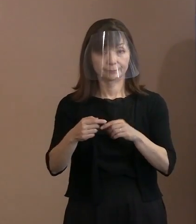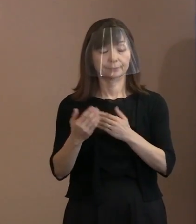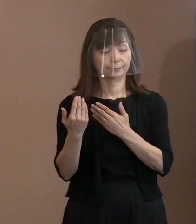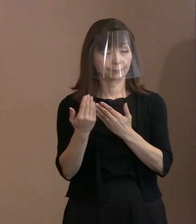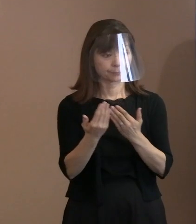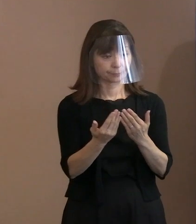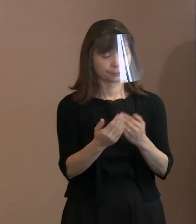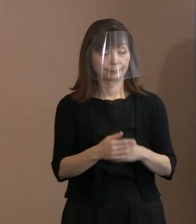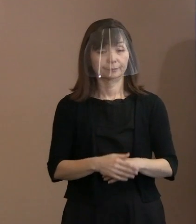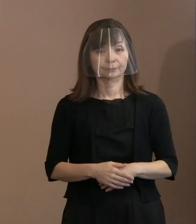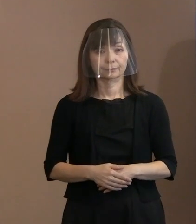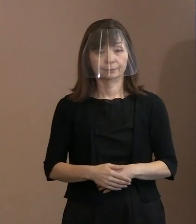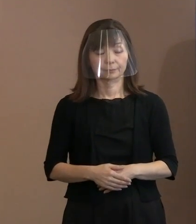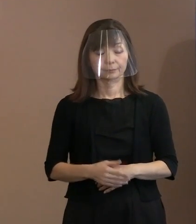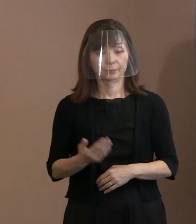(記者)今の関連なんですけれども､